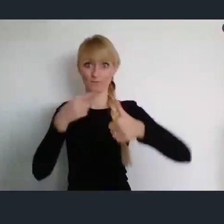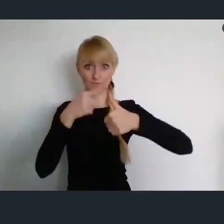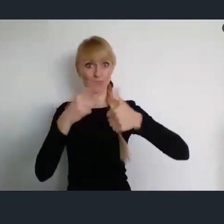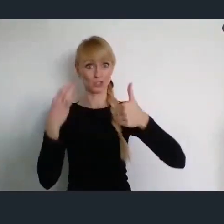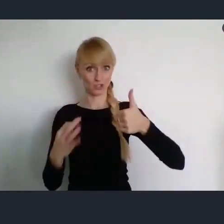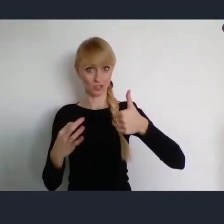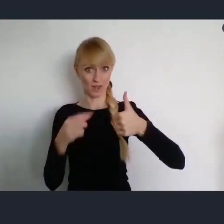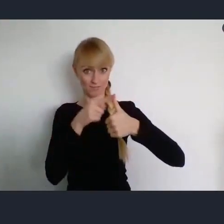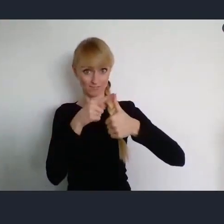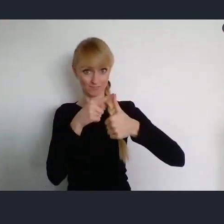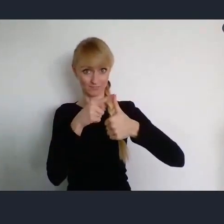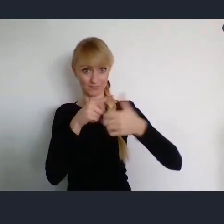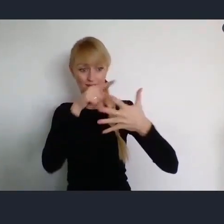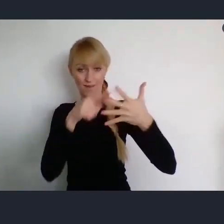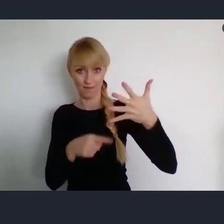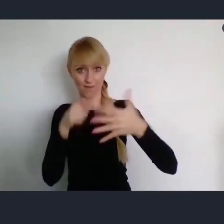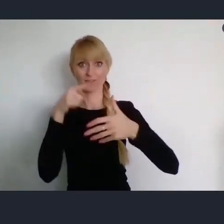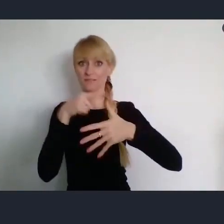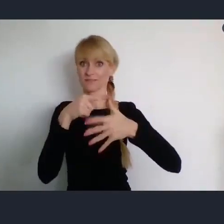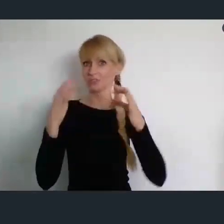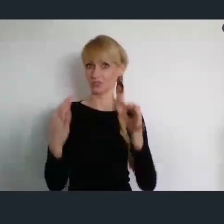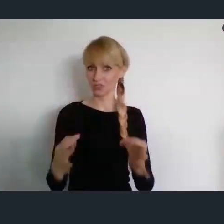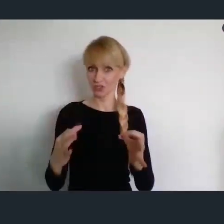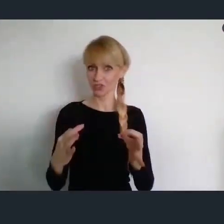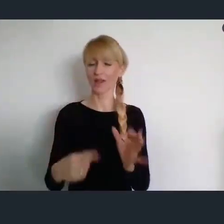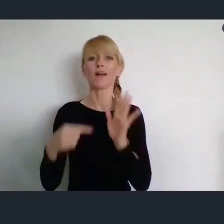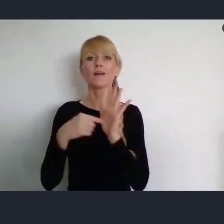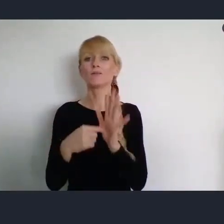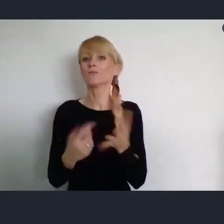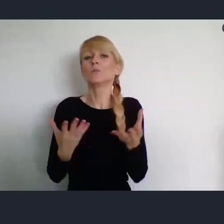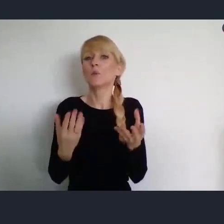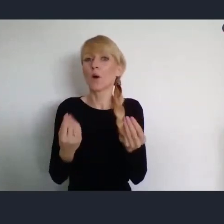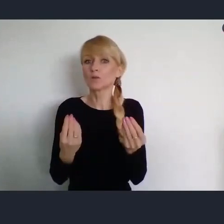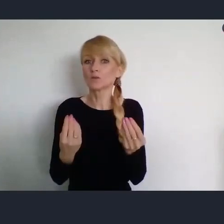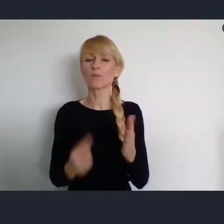I ono będzie poświęcone, poinformowaniu, przekazaniu informacji